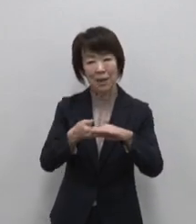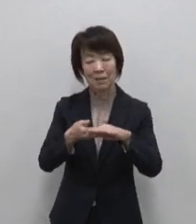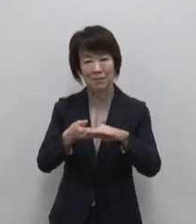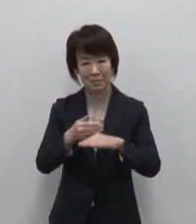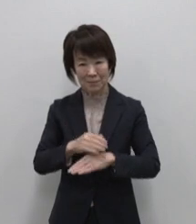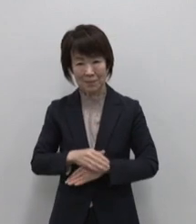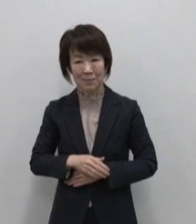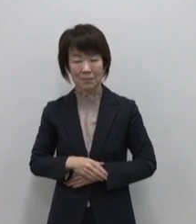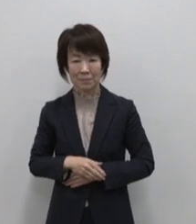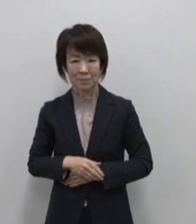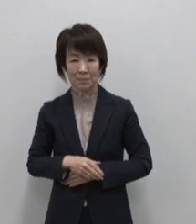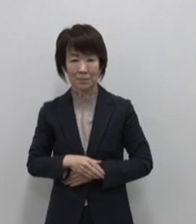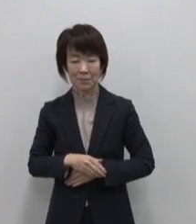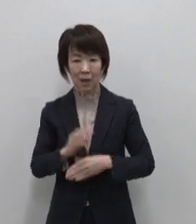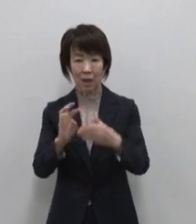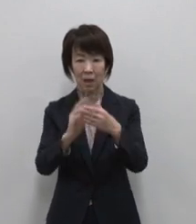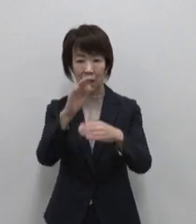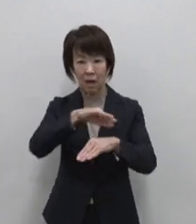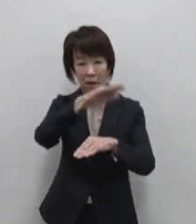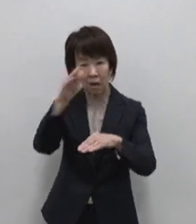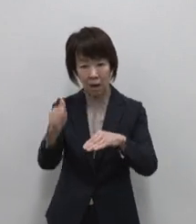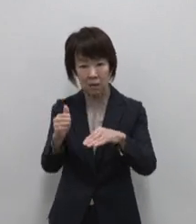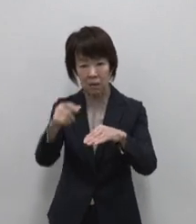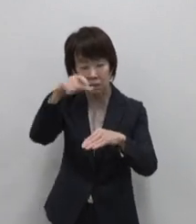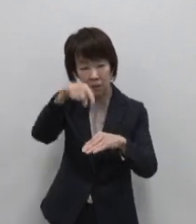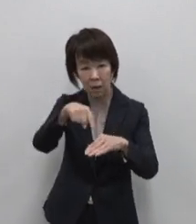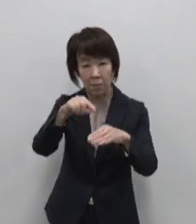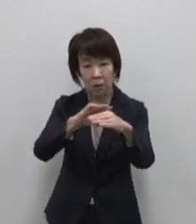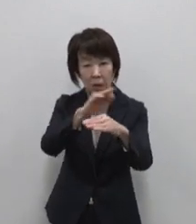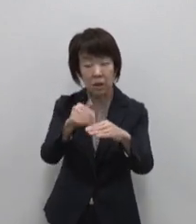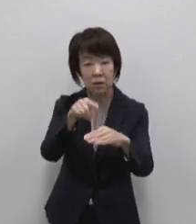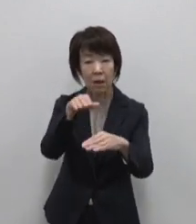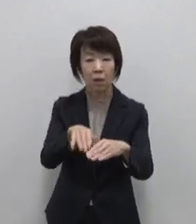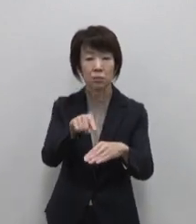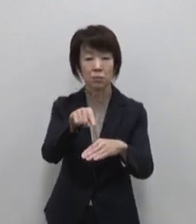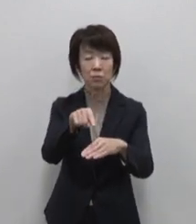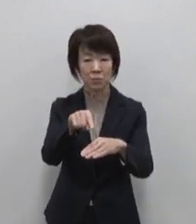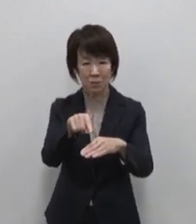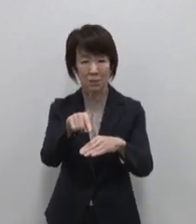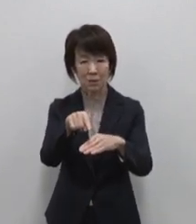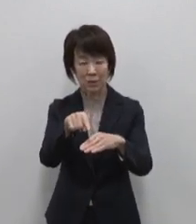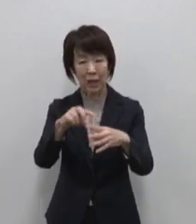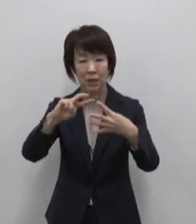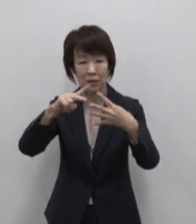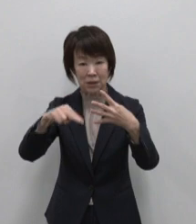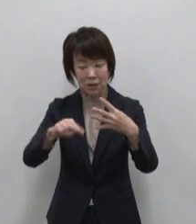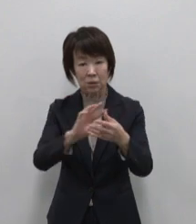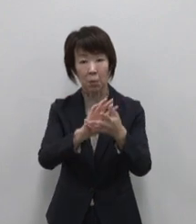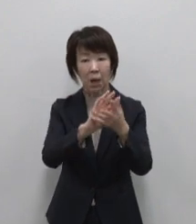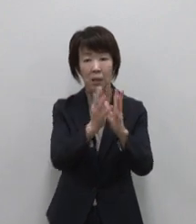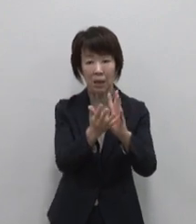世界でも珍しい二重式の火山を 擁し 四季折々に咲き乱れる花々